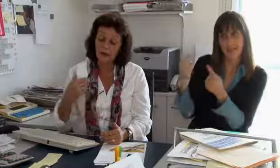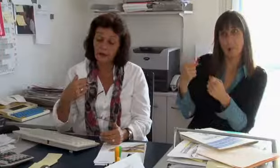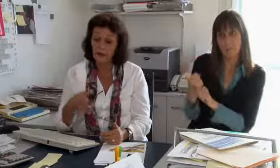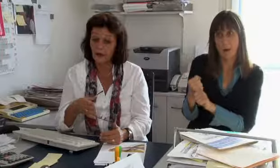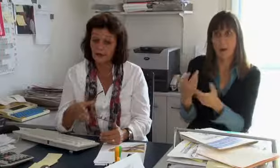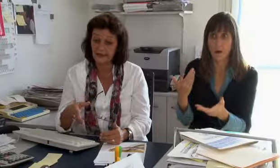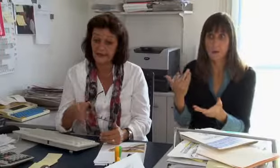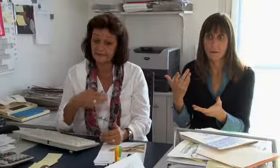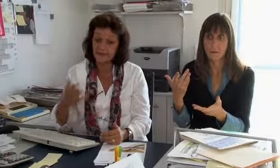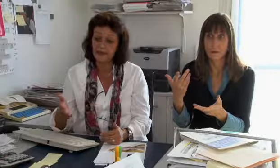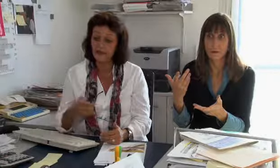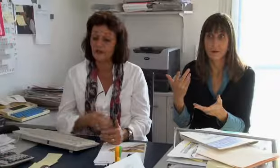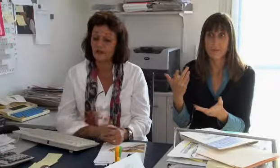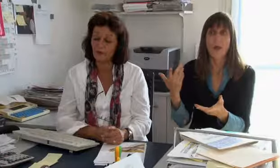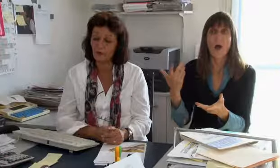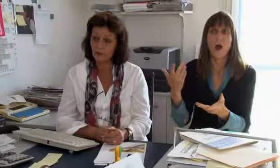Swisscom könnte dies auch für sich selber machen,